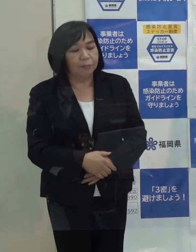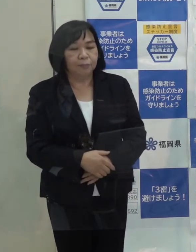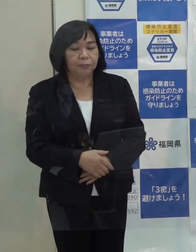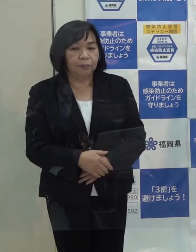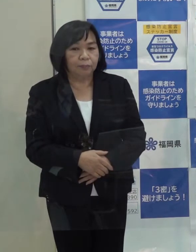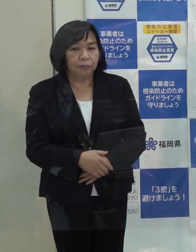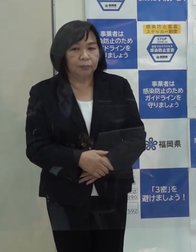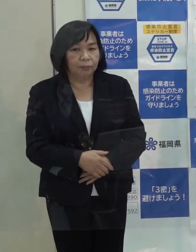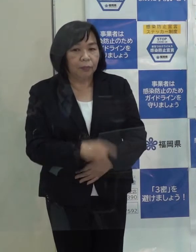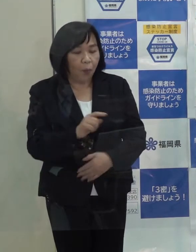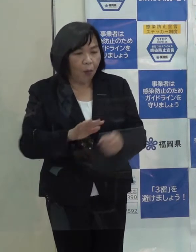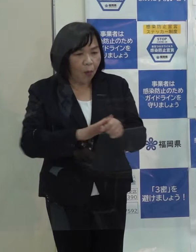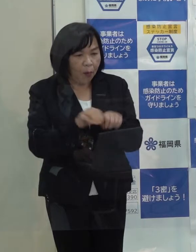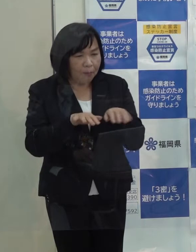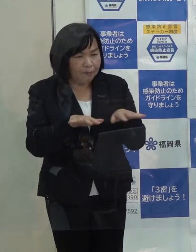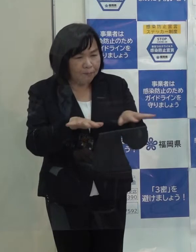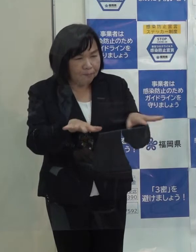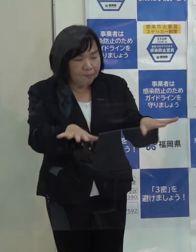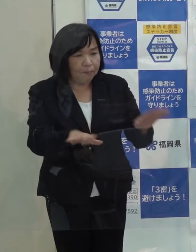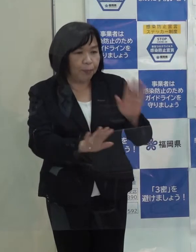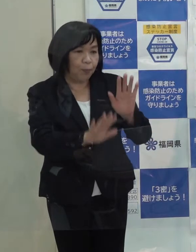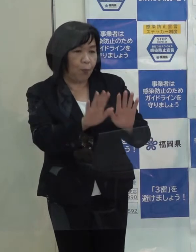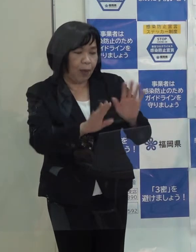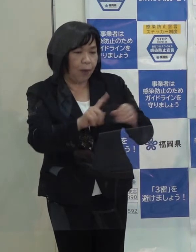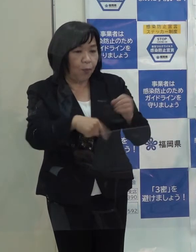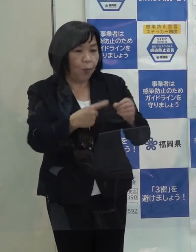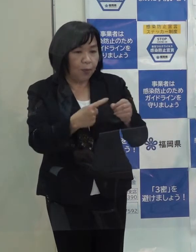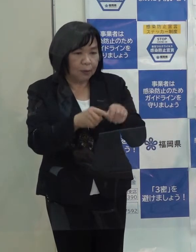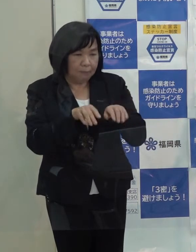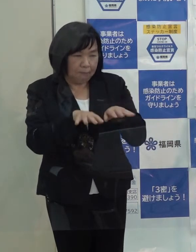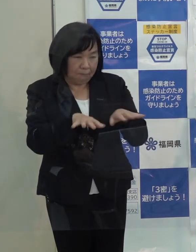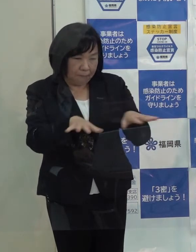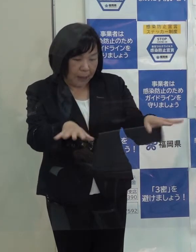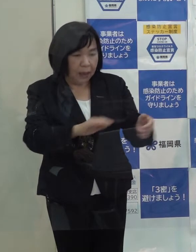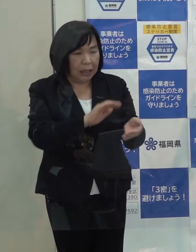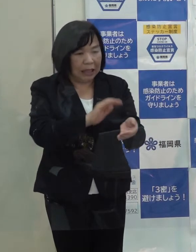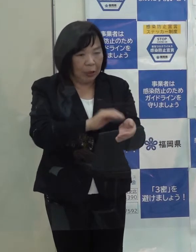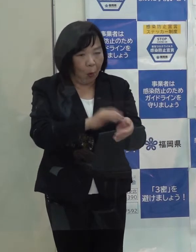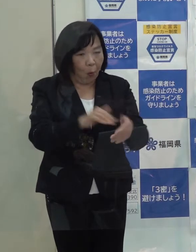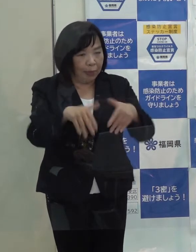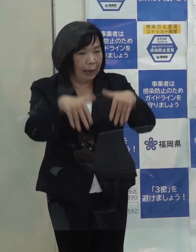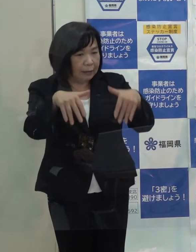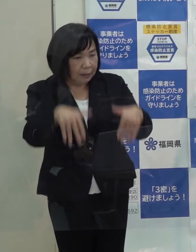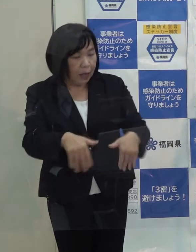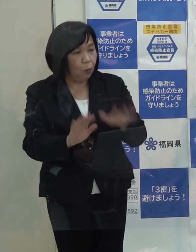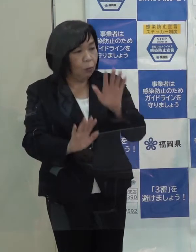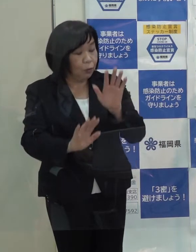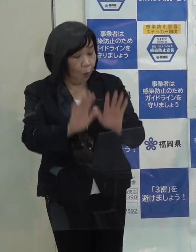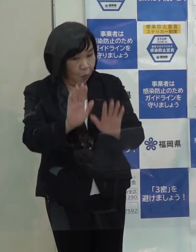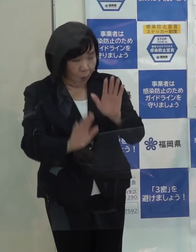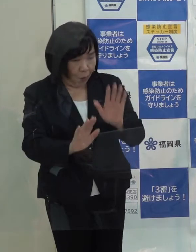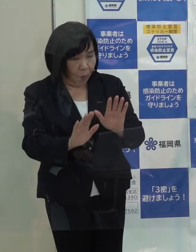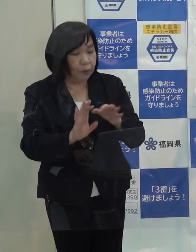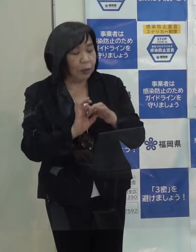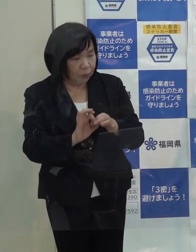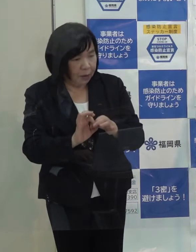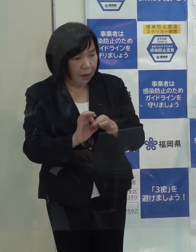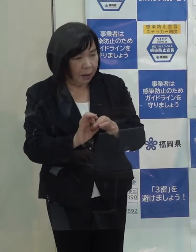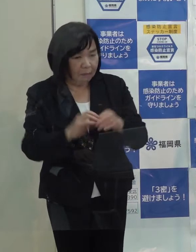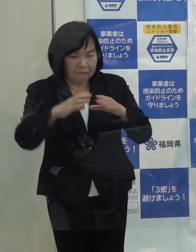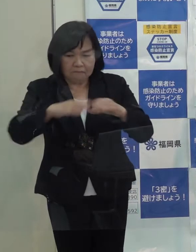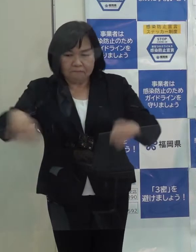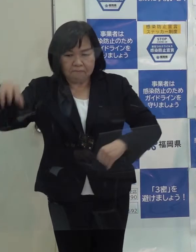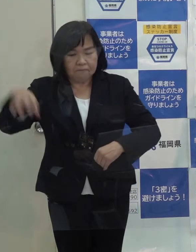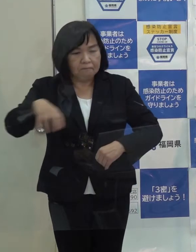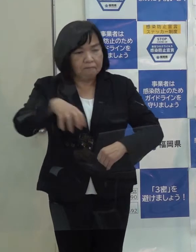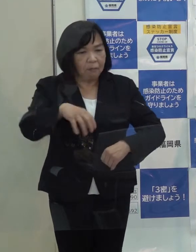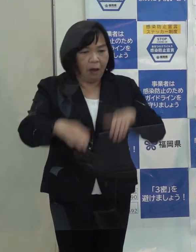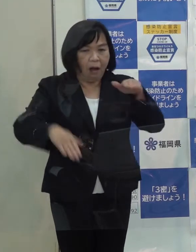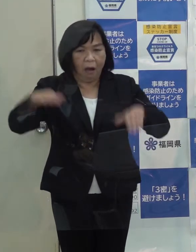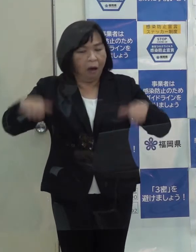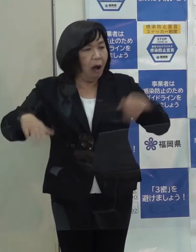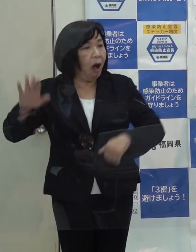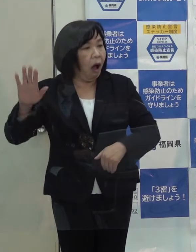コロナ禍に見舞われた今年 感染の広がりや医療体制の状況が各都道府県の間で大きな差があったと思います